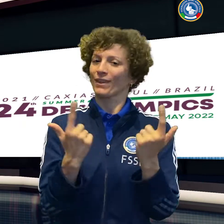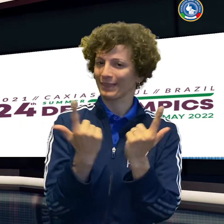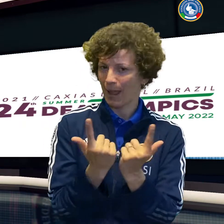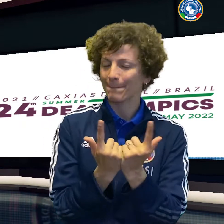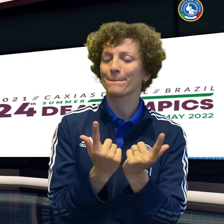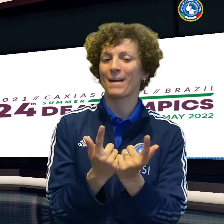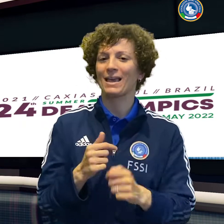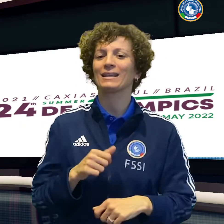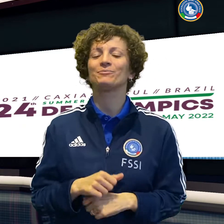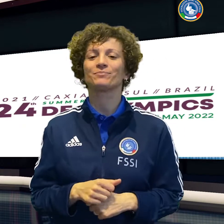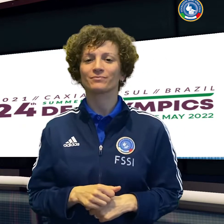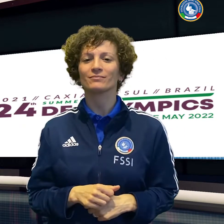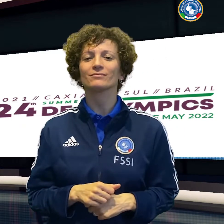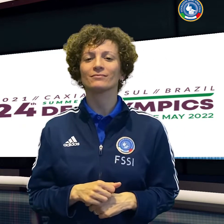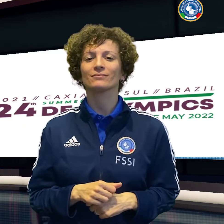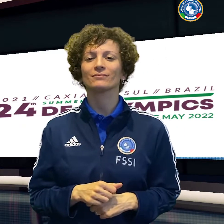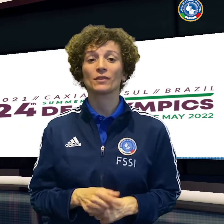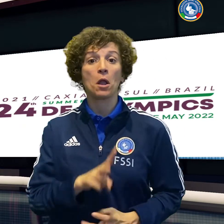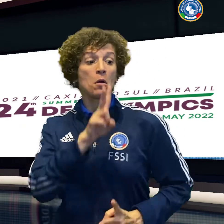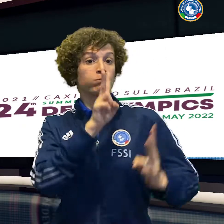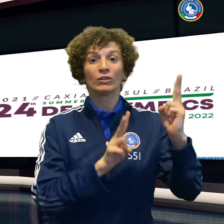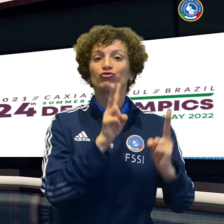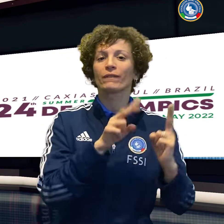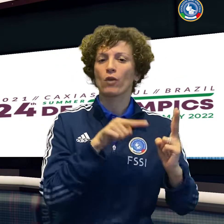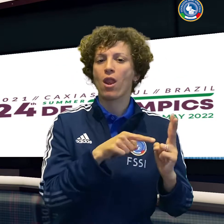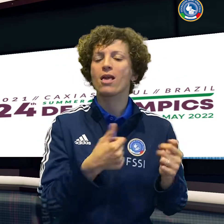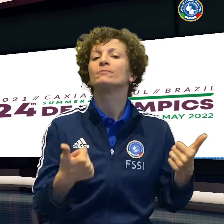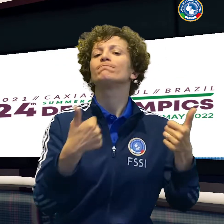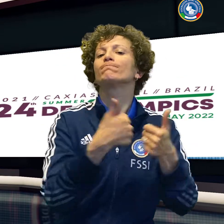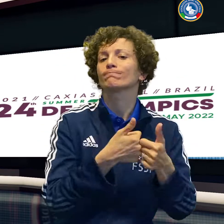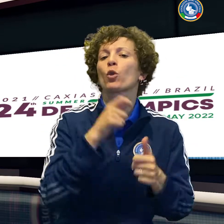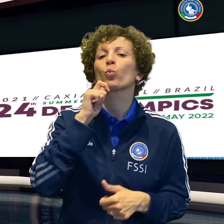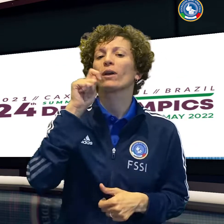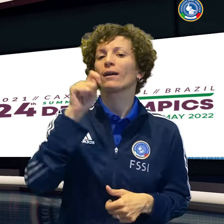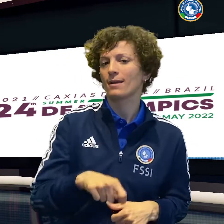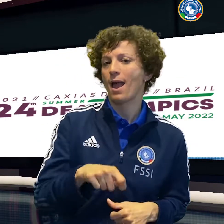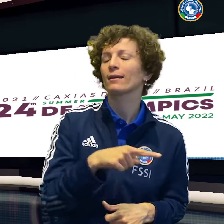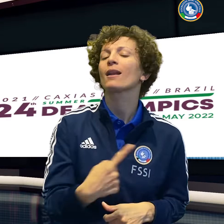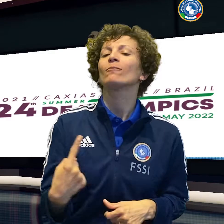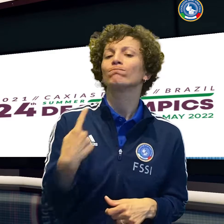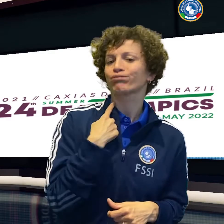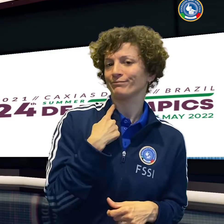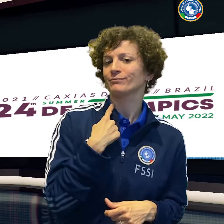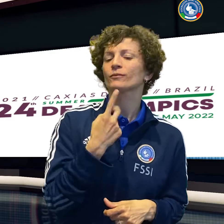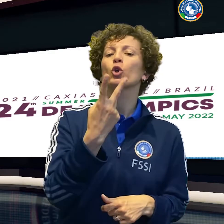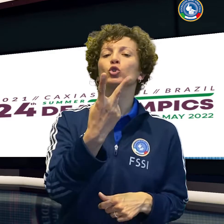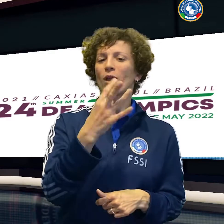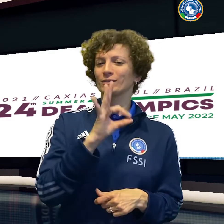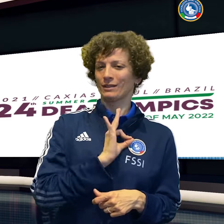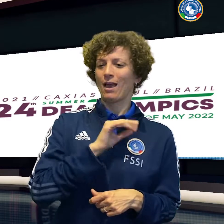Oggi con Taipei ci si riprova e la stessa Abrami sfiderà nel singolo un'altra atleta di Taipei